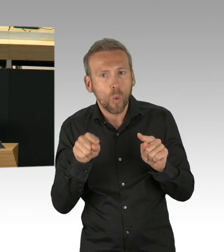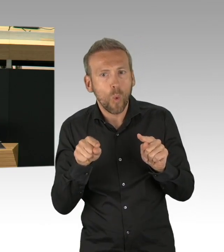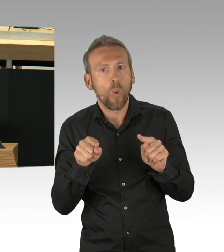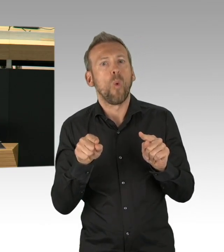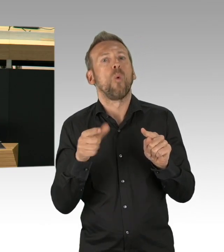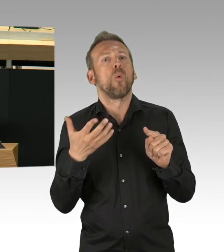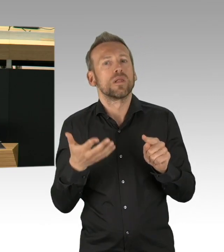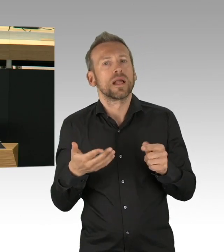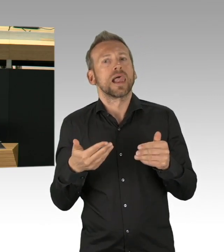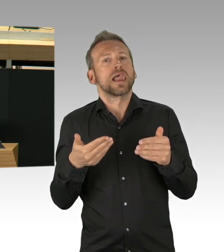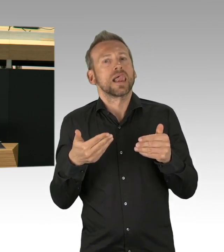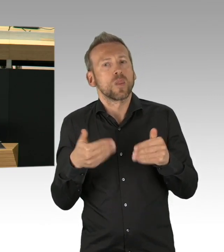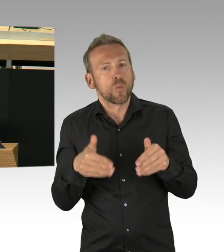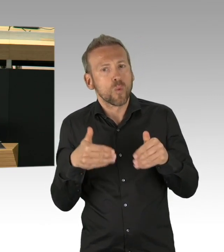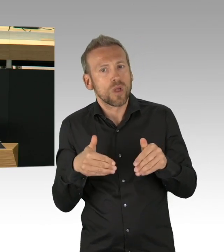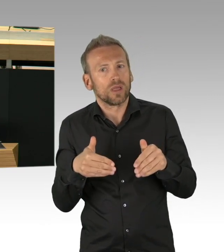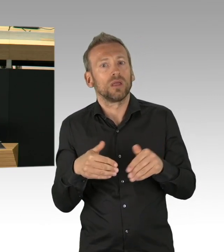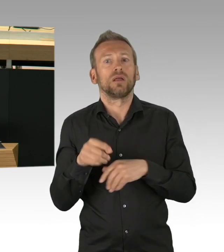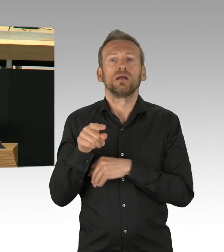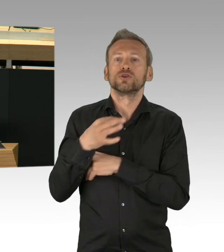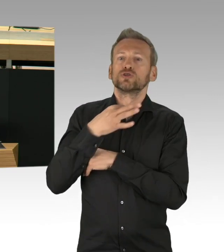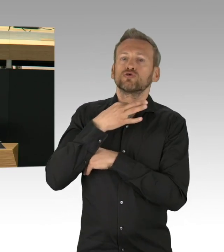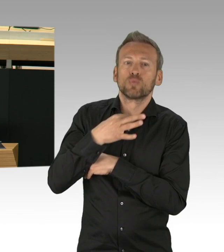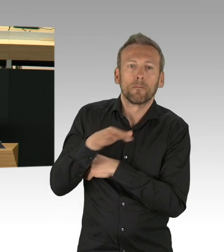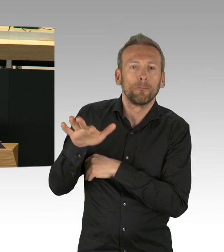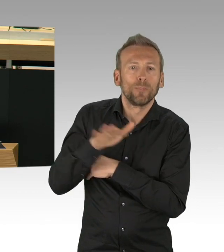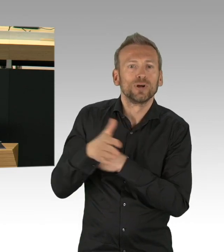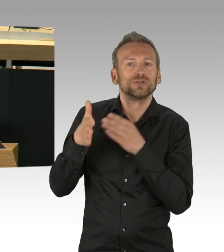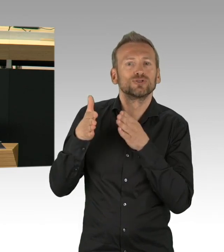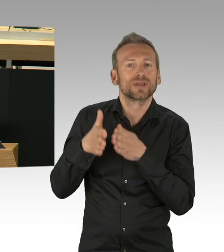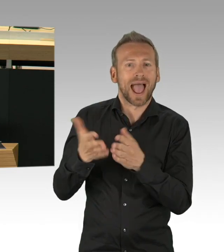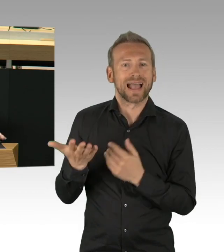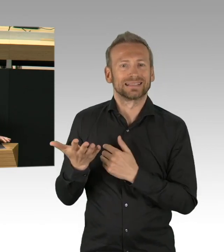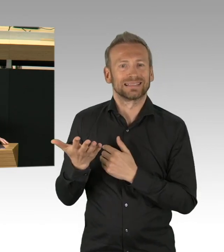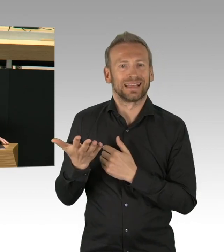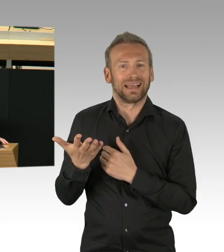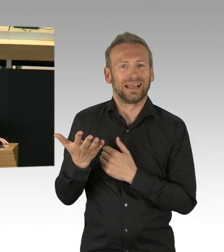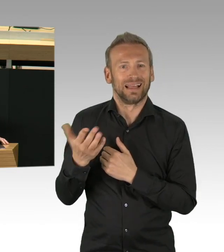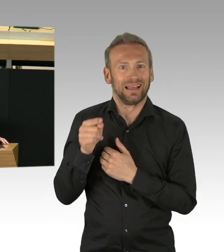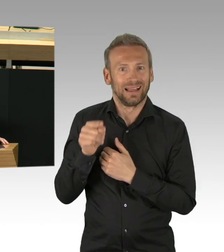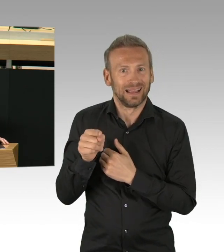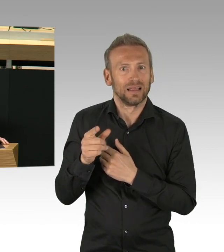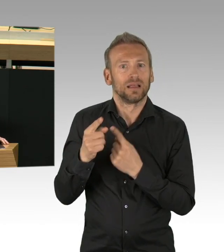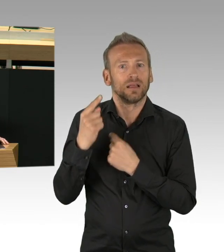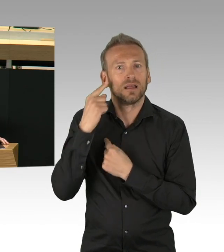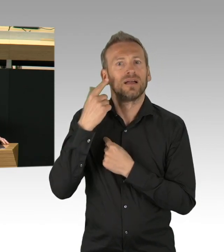Es sieht fast so aus als stünden sich zwei unversöhnliche Lager gegenüber. Die einen für einen längeren Lockdown,